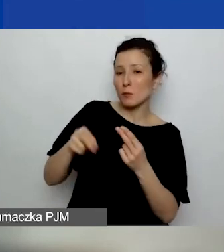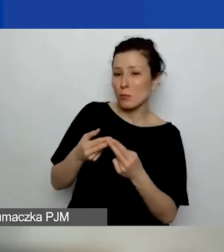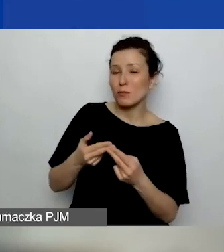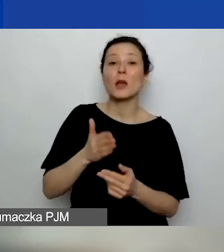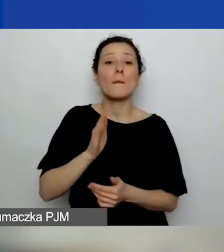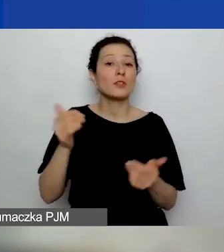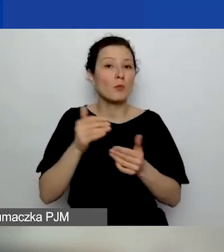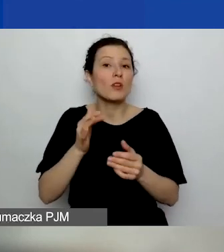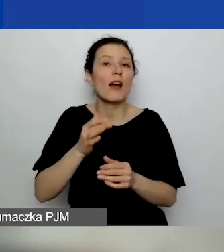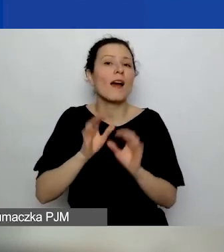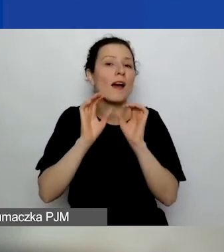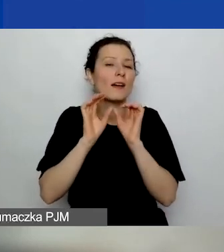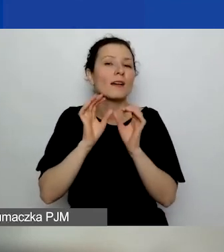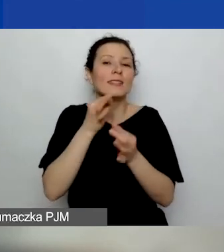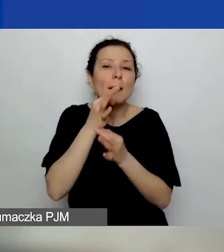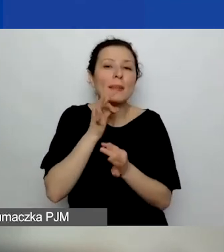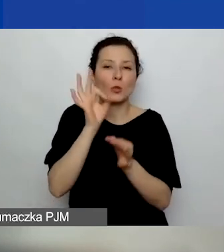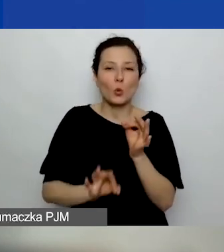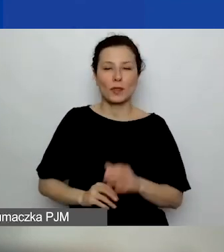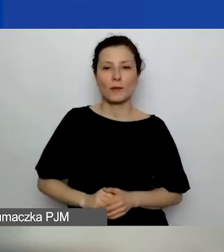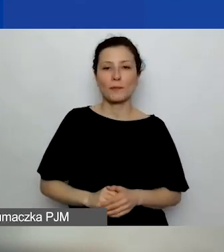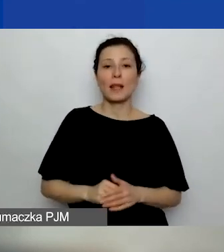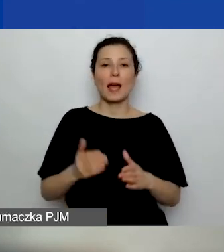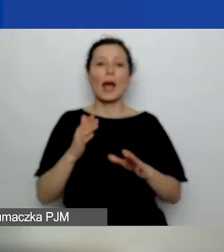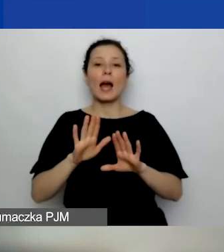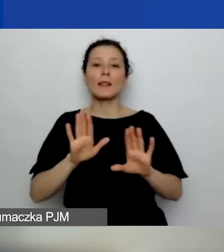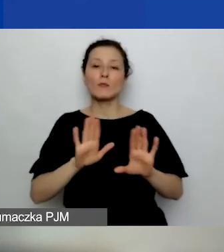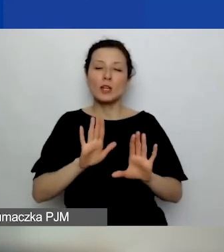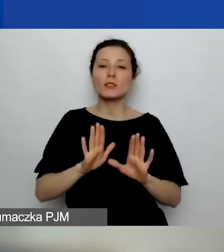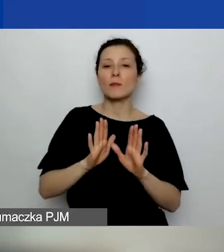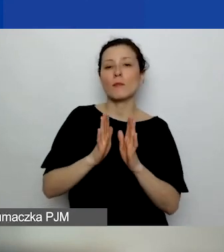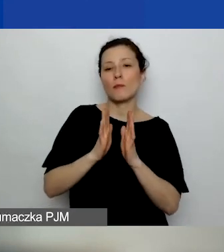Natomiast w międzyczasie otrzymałam prośbę o odpowiedź na pytanie,